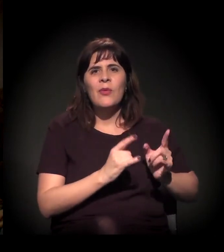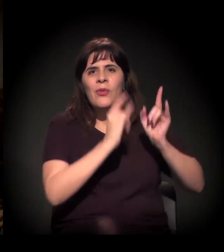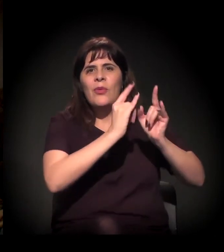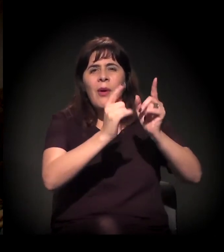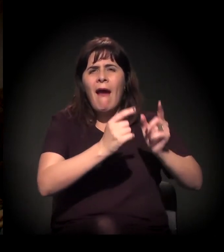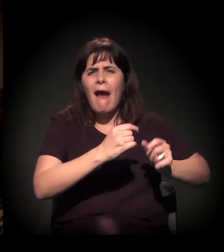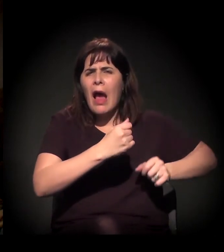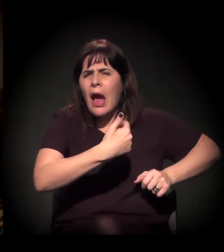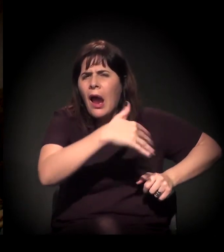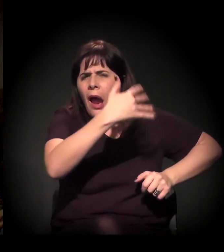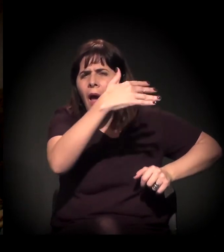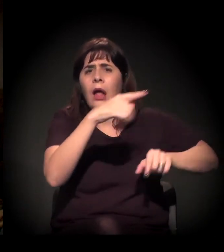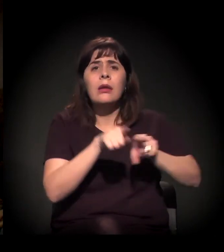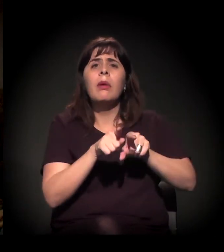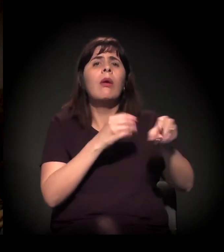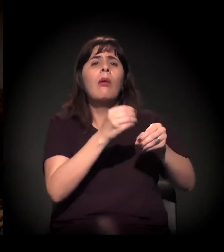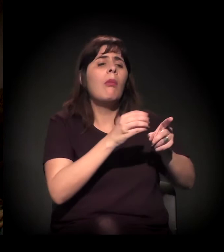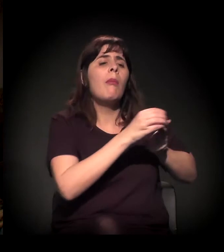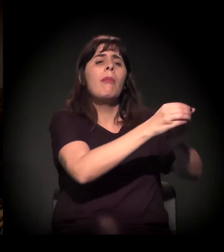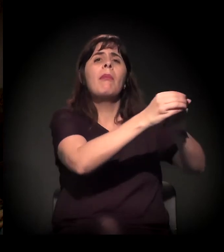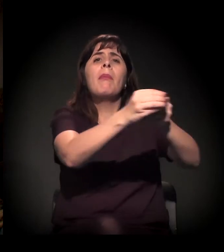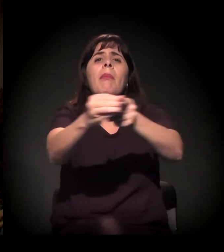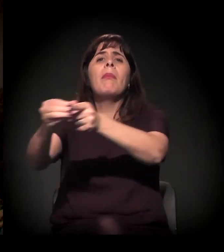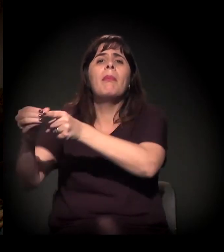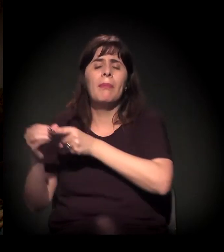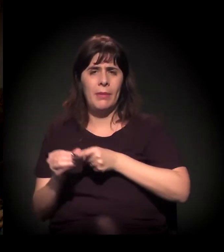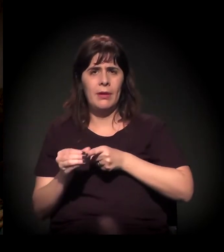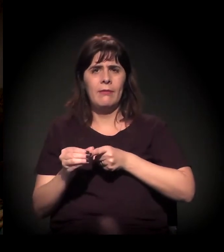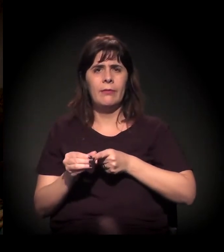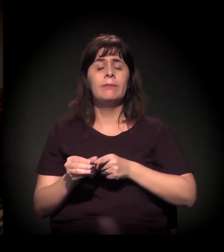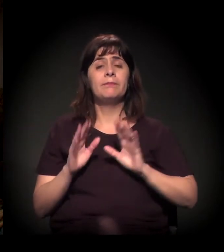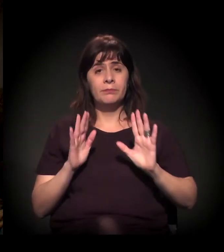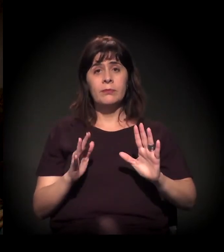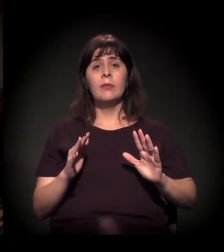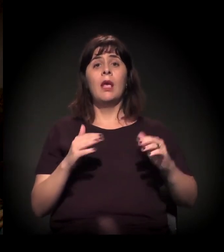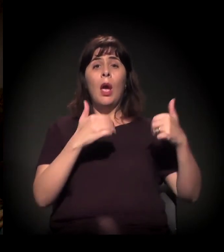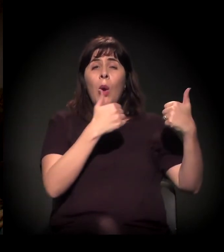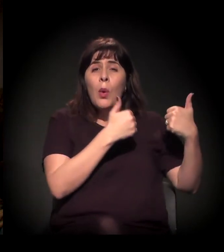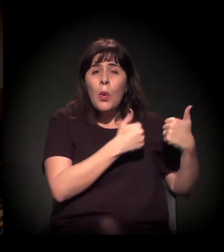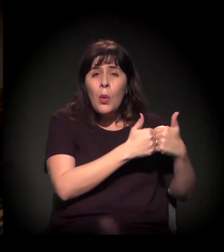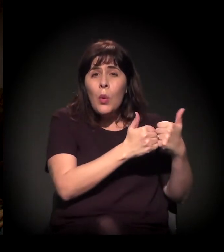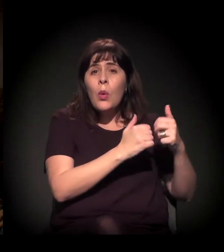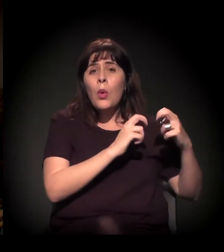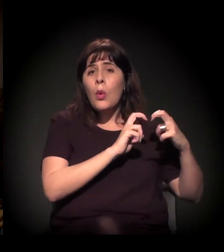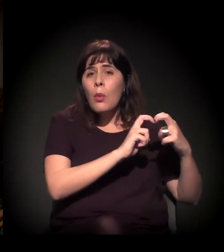que é uma forma de opressão maldita e que pouco se comenta.